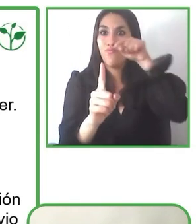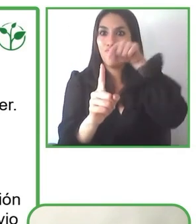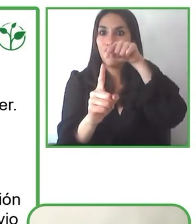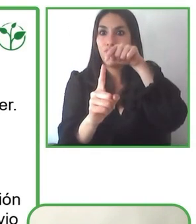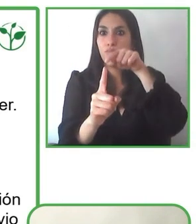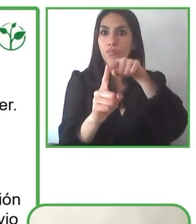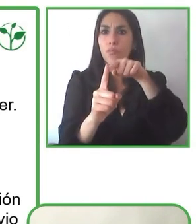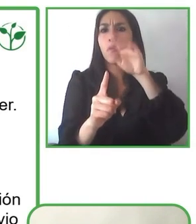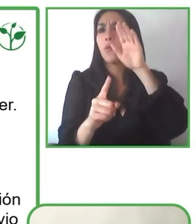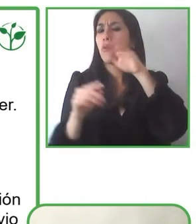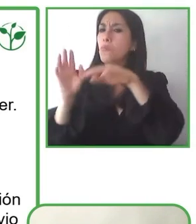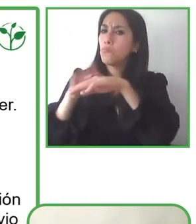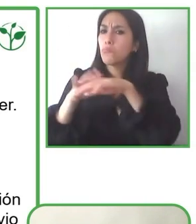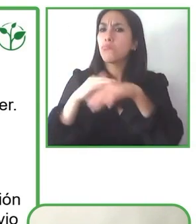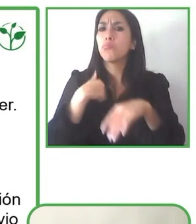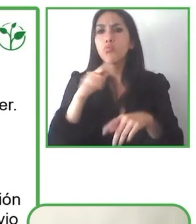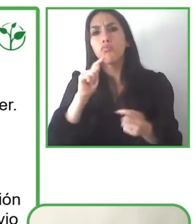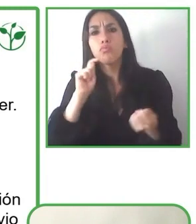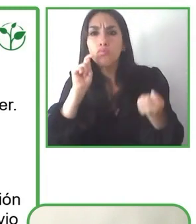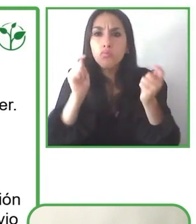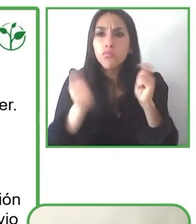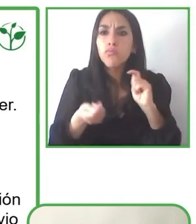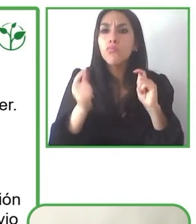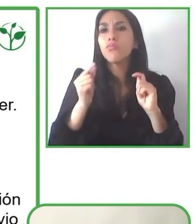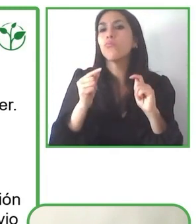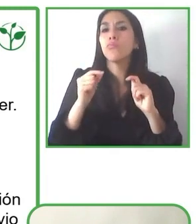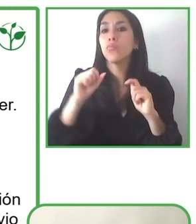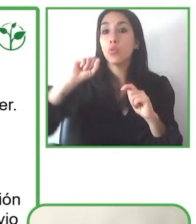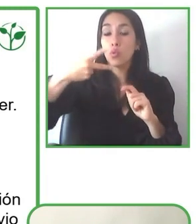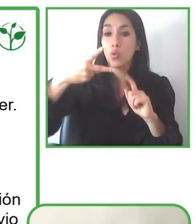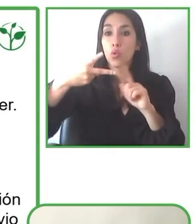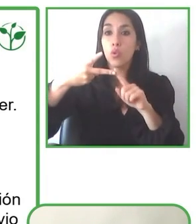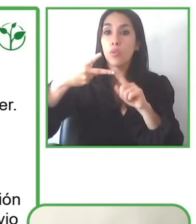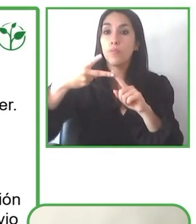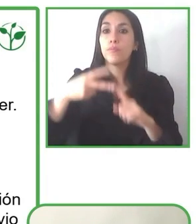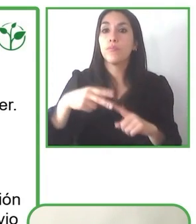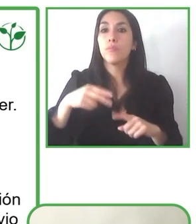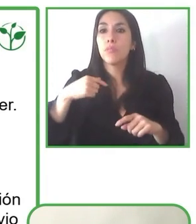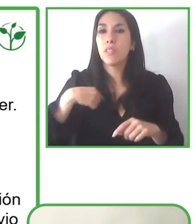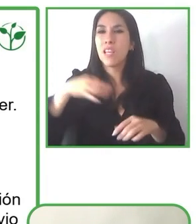accesible. Creo mucho que el mundo está desarrollado por personas y lo que más se